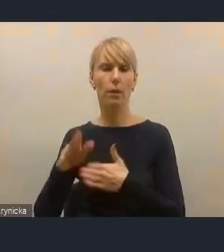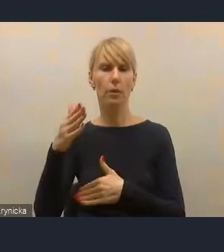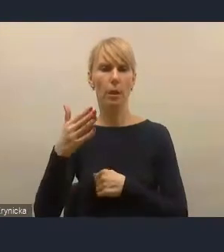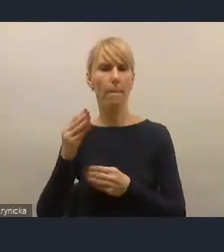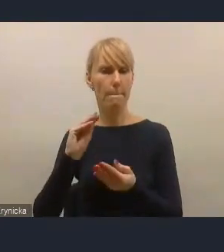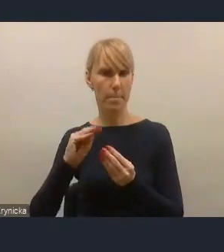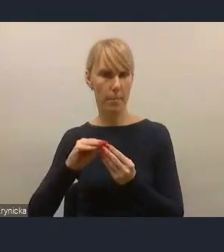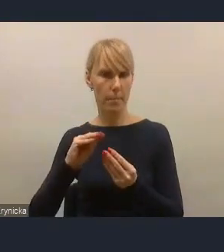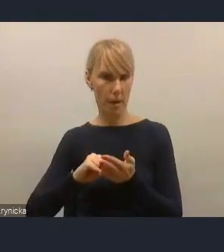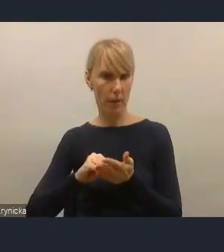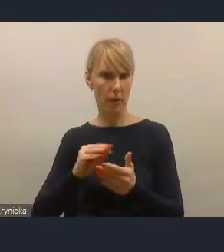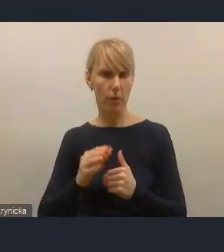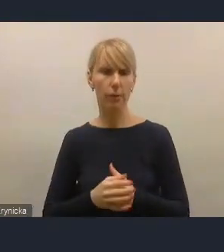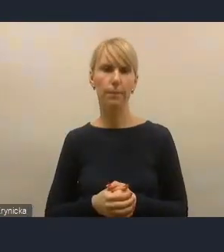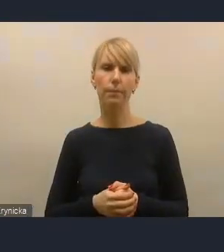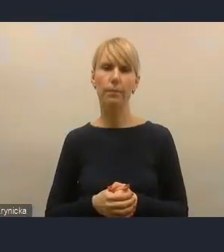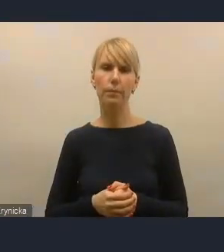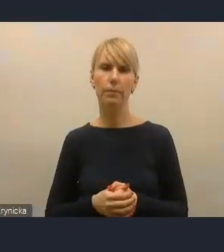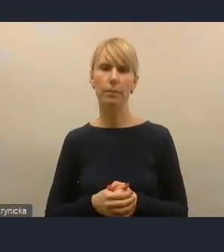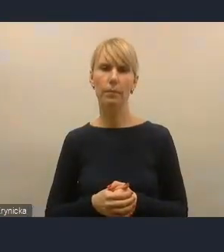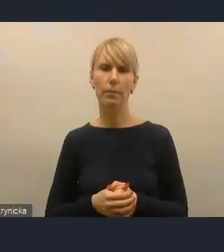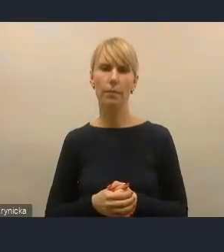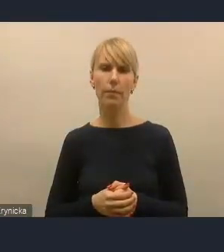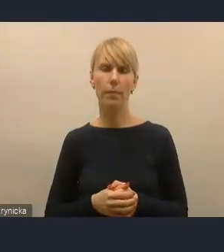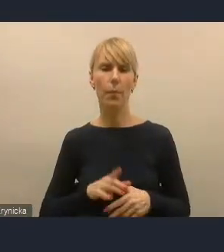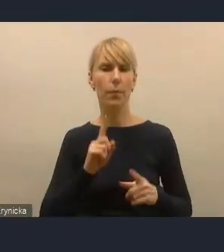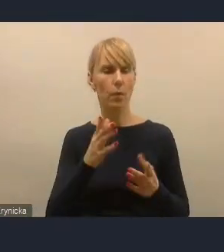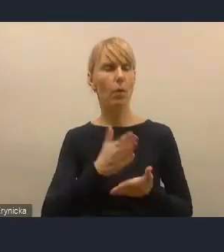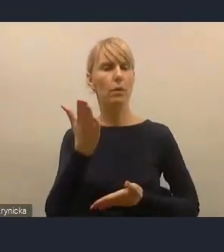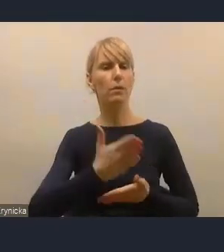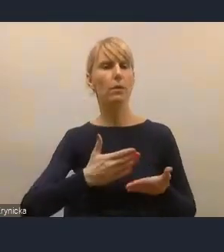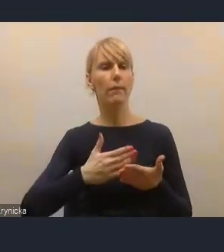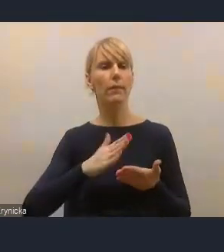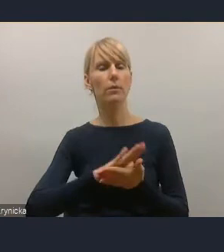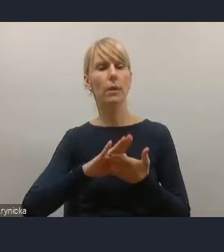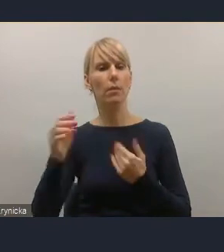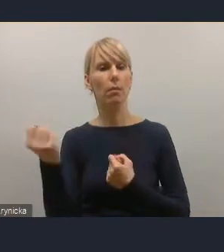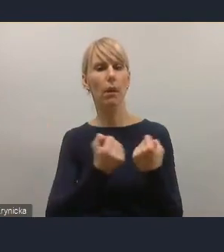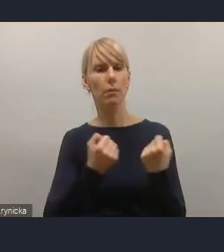Natomiast jeżeli chodzi o te strefy czystego transportu, to ja chciałam tylko może naprostować,